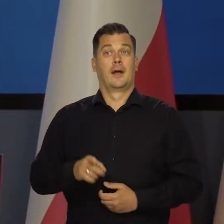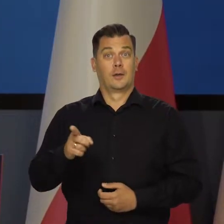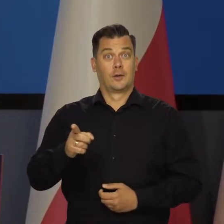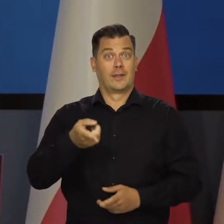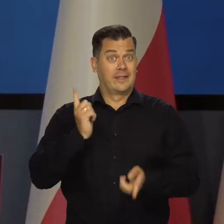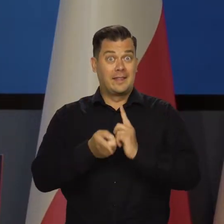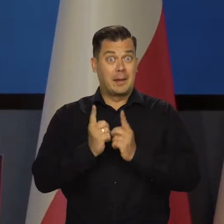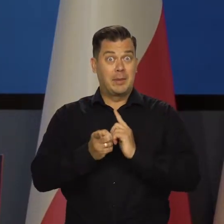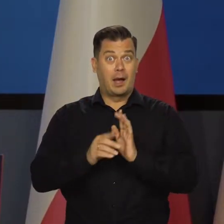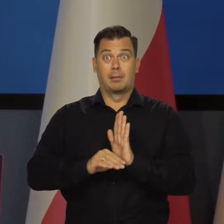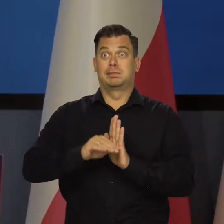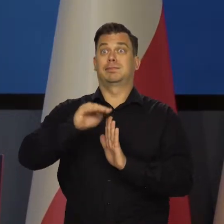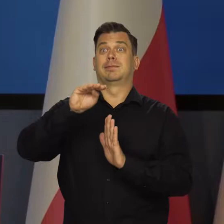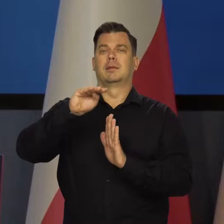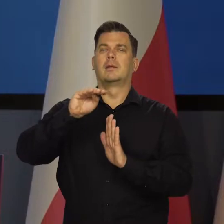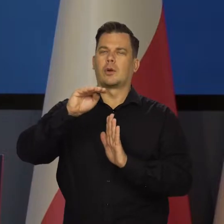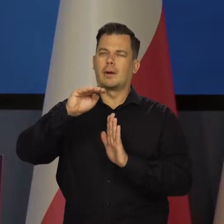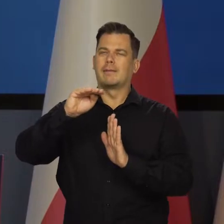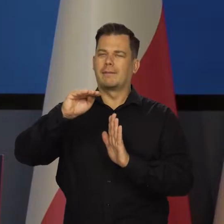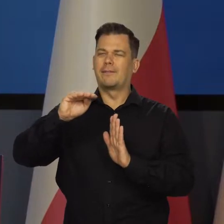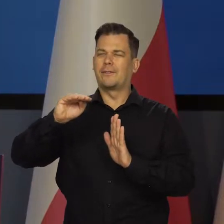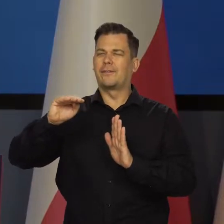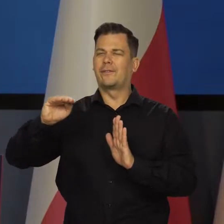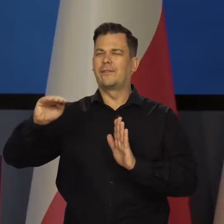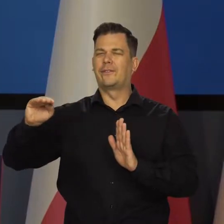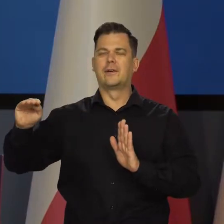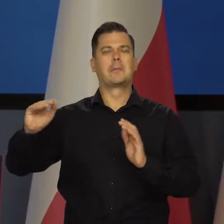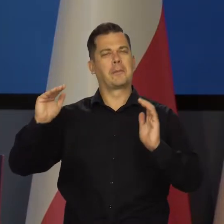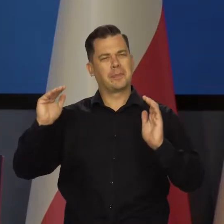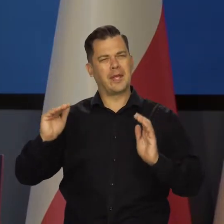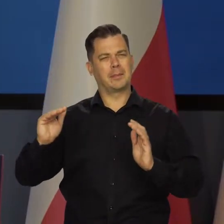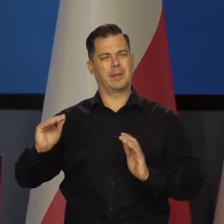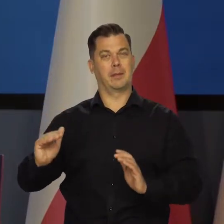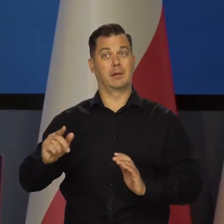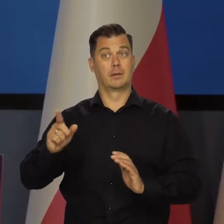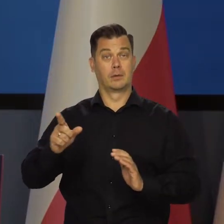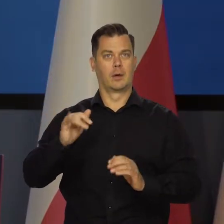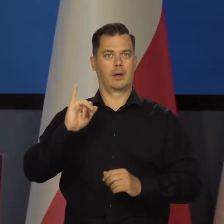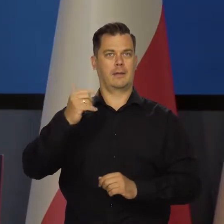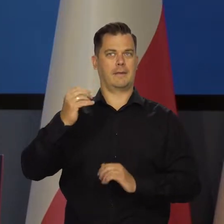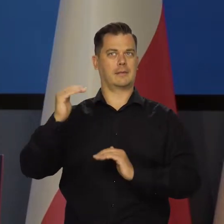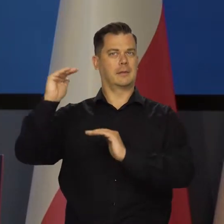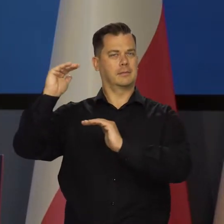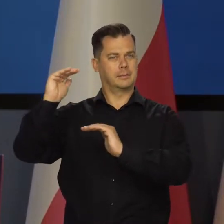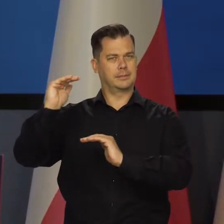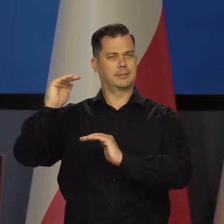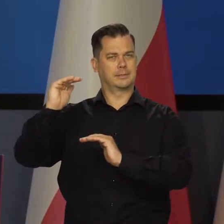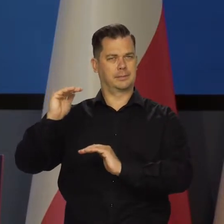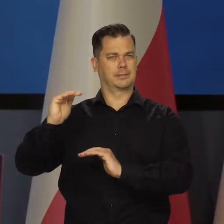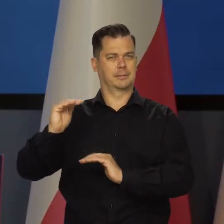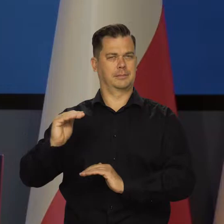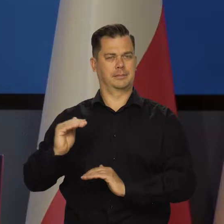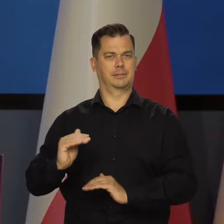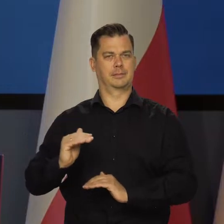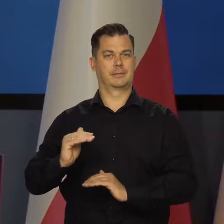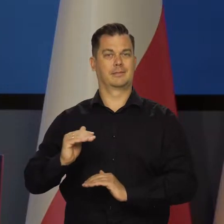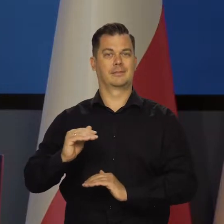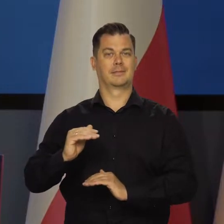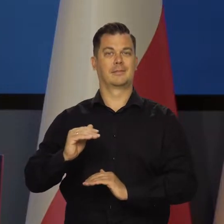No więc ta dynamika konsumpcji wolelibyśmy, żeby była niższa, bo wtedy presja inflacyjna, która występuje na rynku wewnętrznym